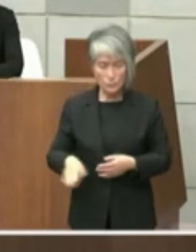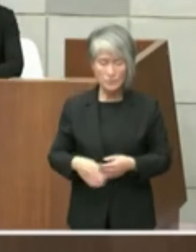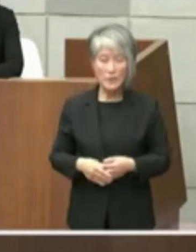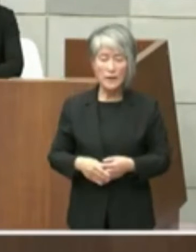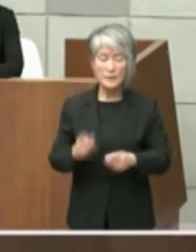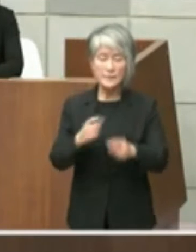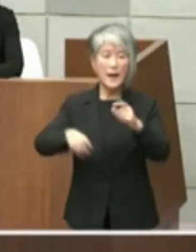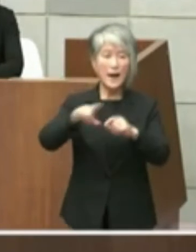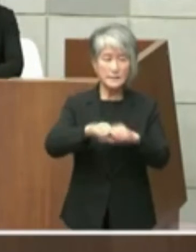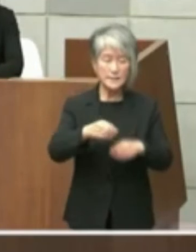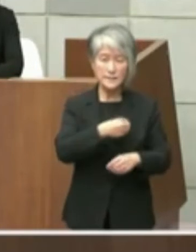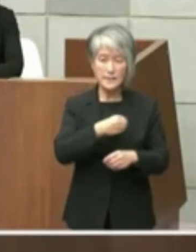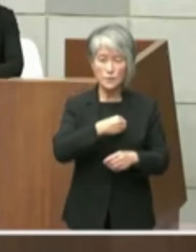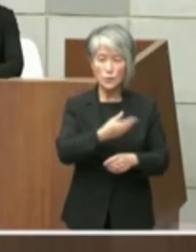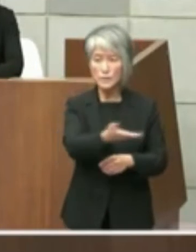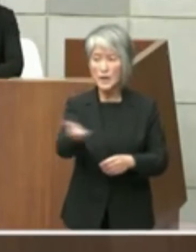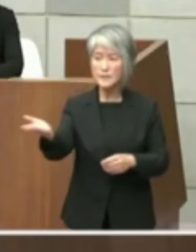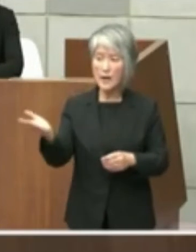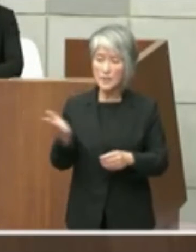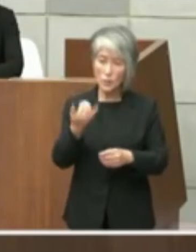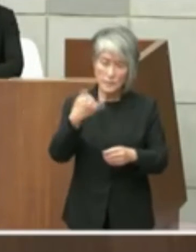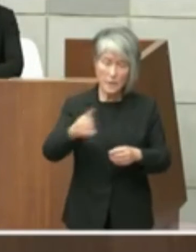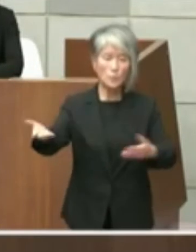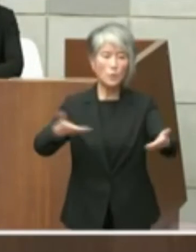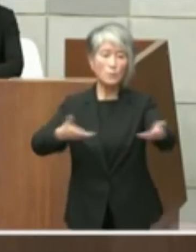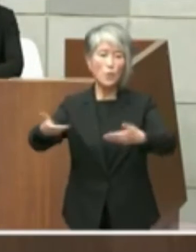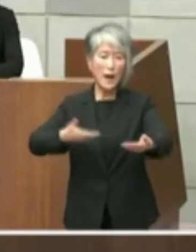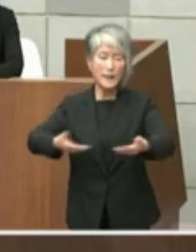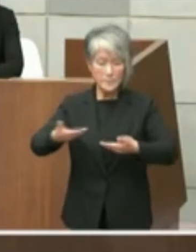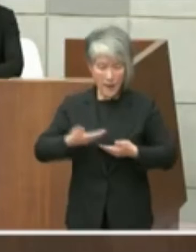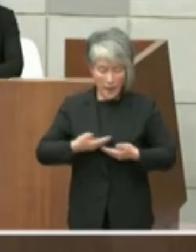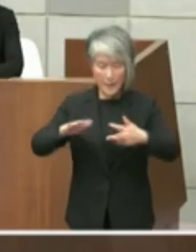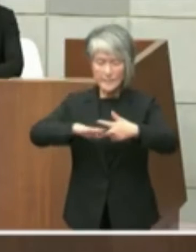を賜りながらもっとこういった施設がいい とかですねこういったしてさえていらない